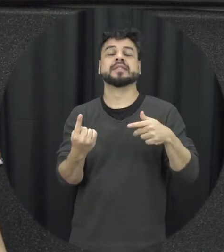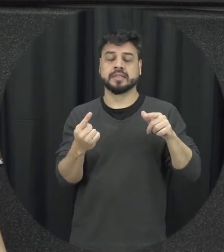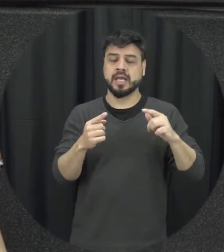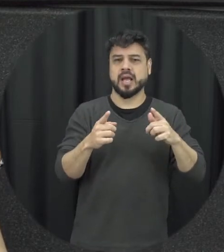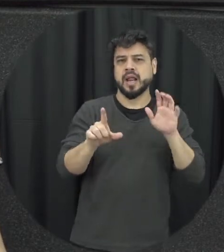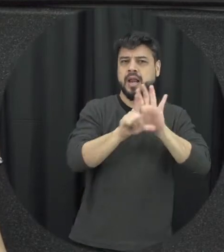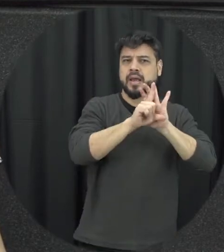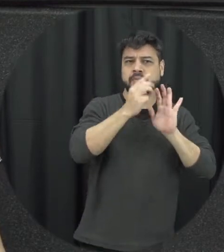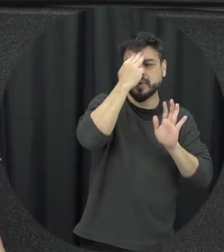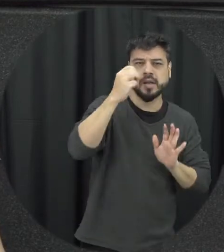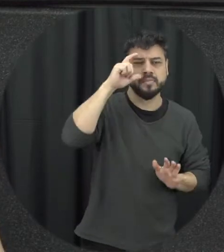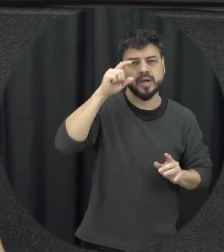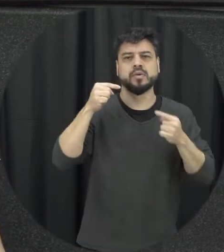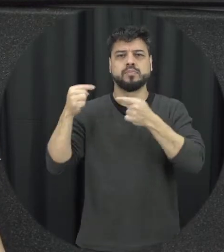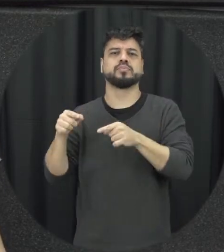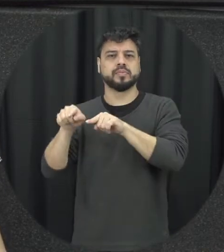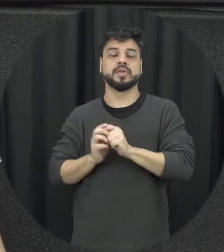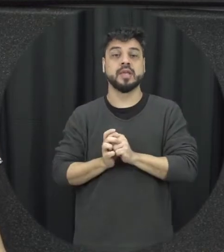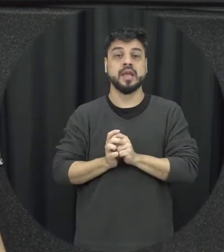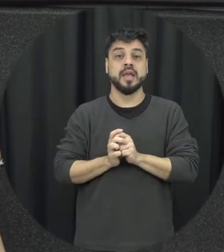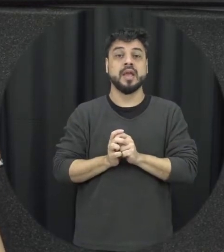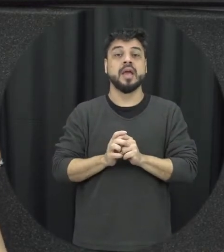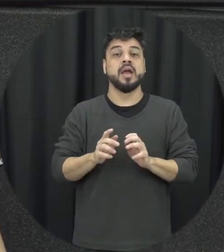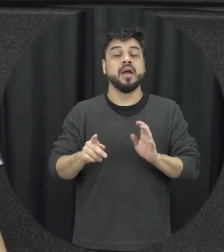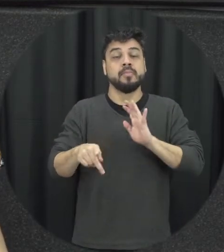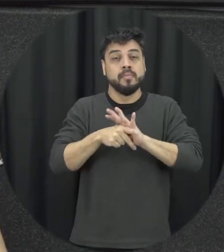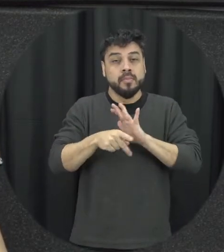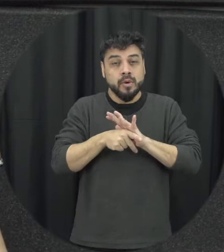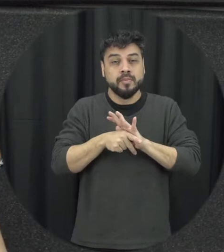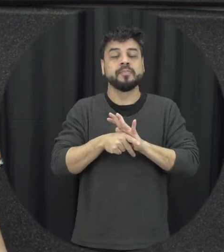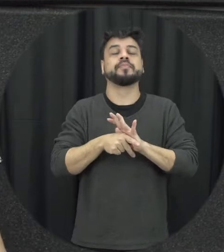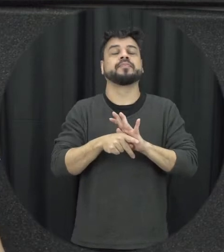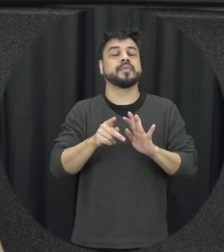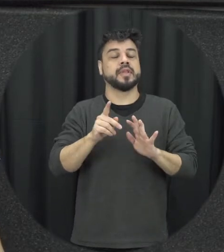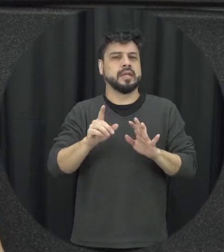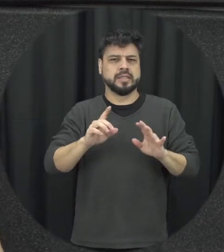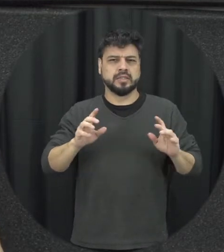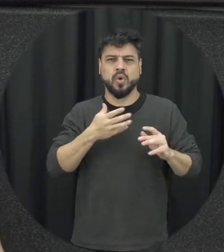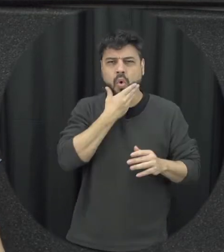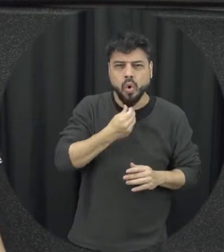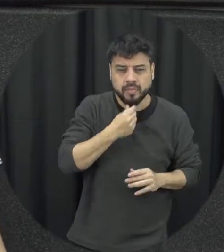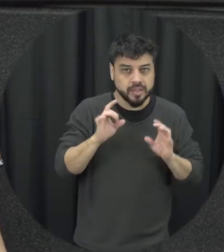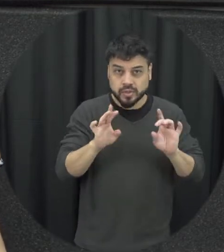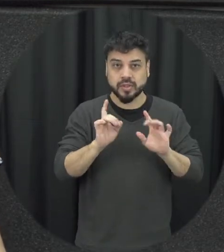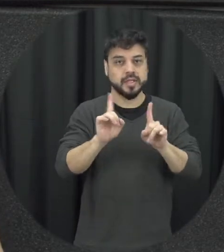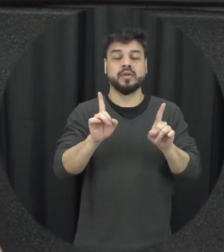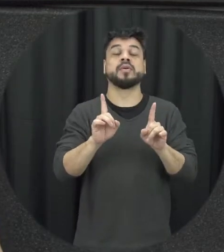ela não é sabe unir os homens de uma forma ampla e genérica mas sim homens que agridem mulheres